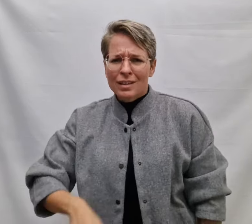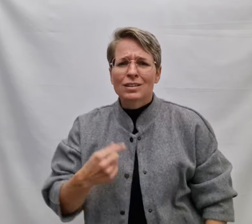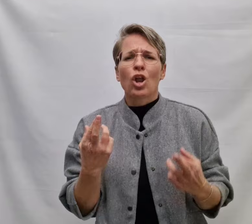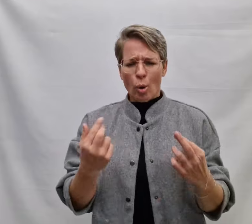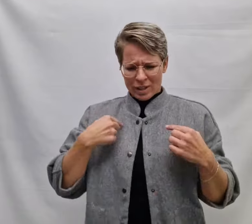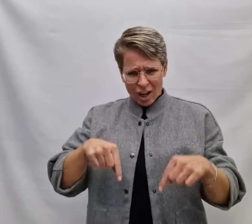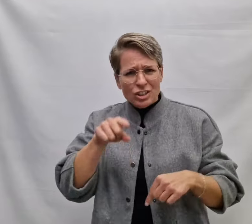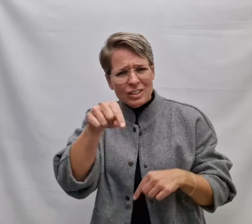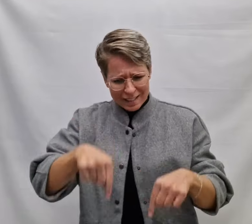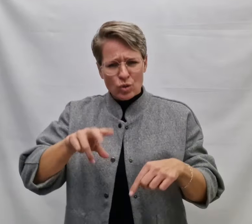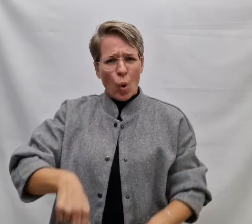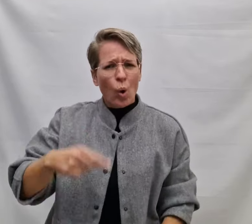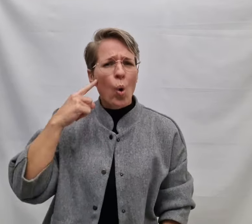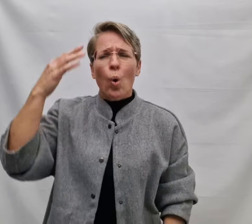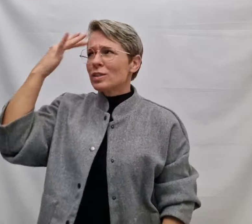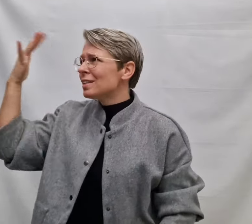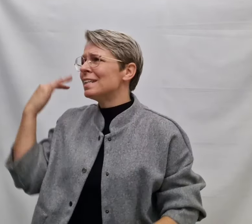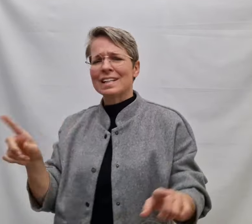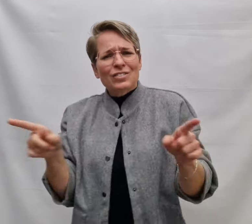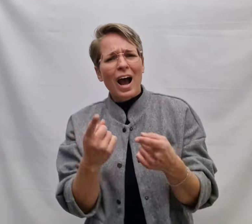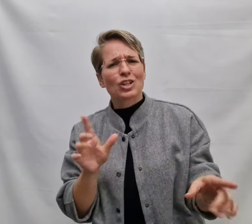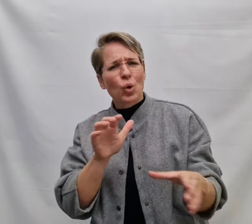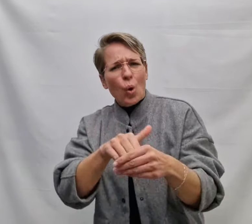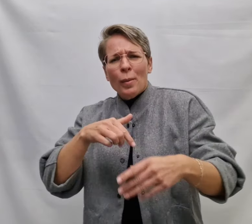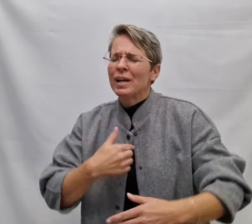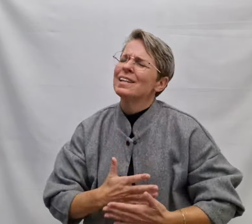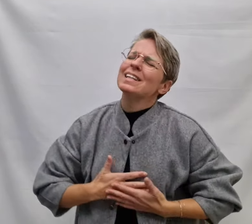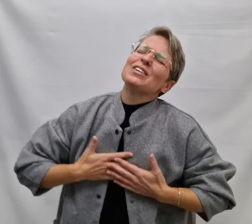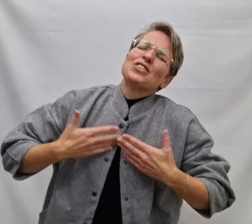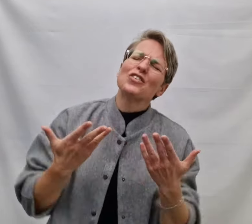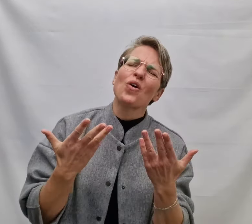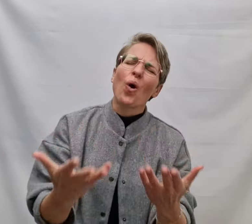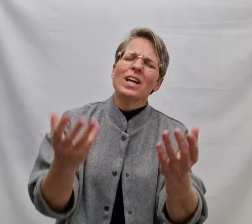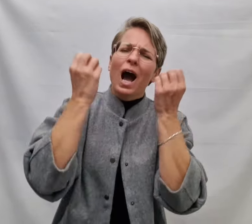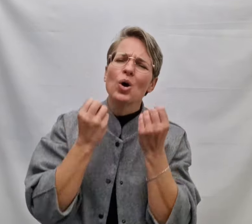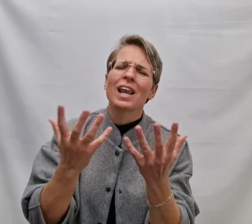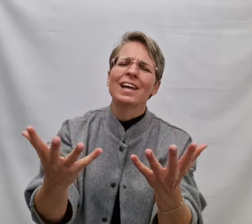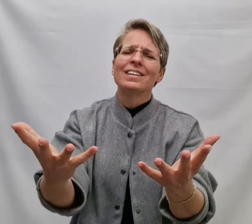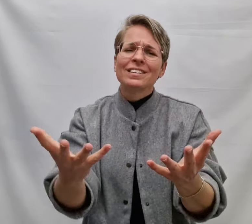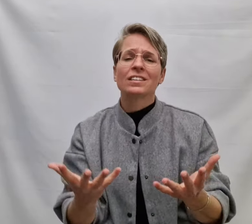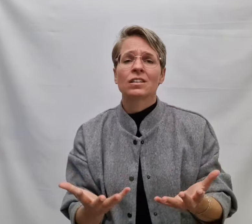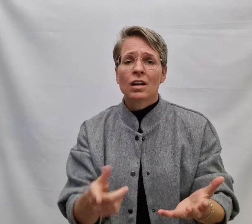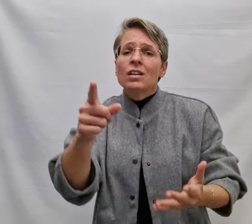Dan hoop ik dat je dit nog hoort Een lied waardoor m'n liefde voor jou klinkt